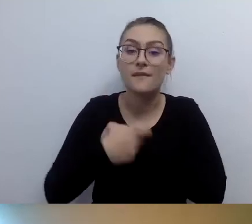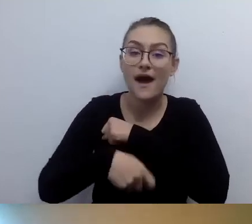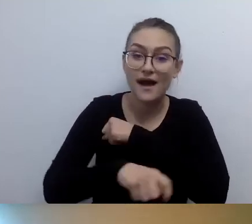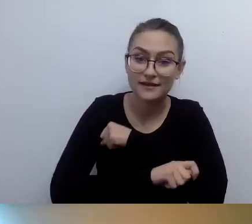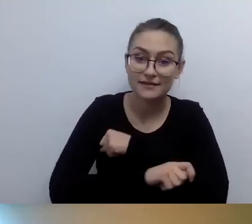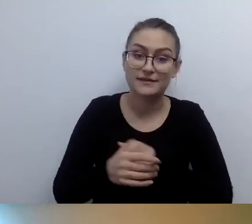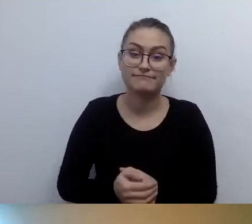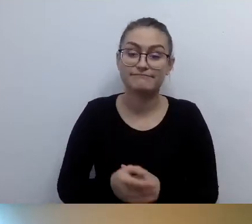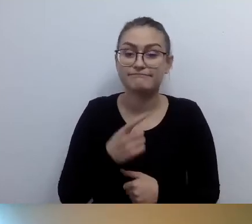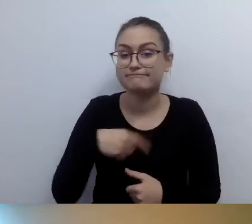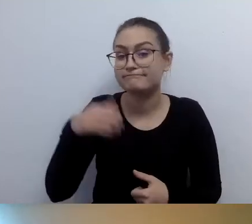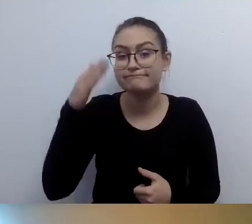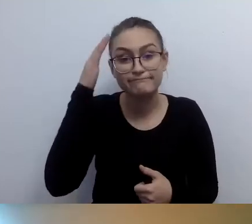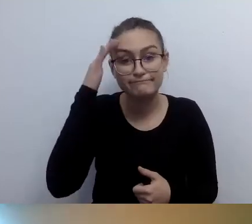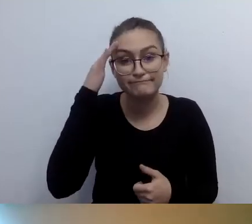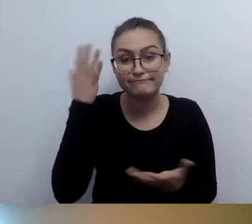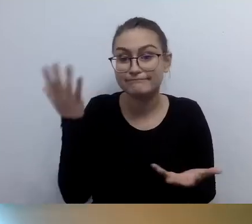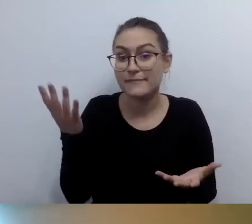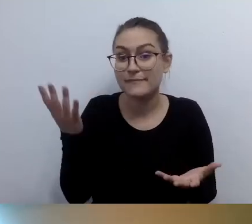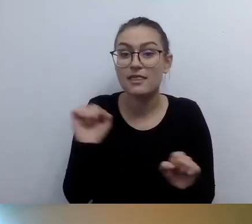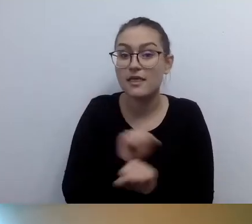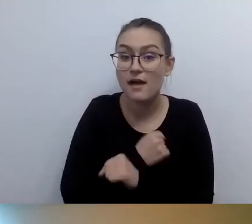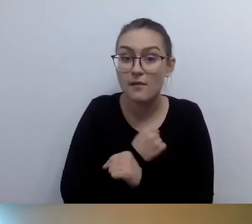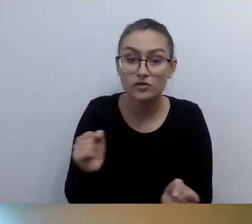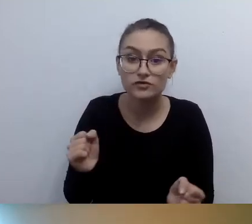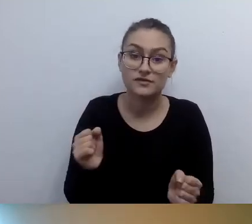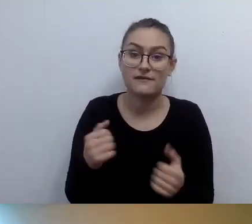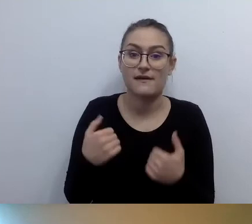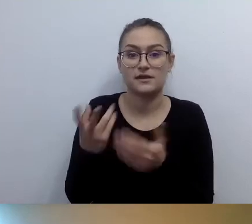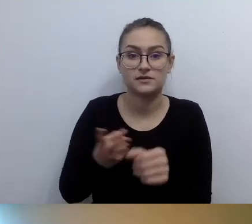że nie każda osoba z niepełnosprawnością ruchu... Raczej przyjmijmy to: